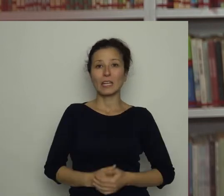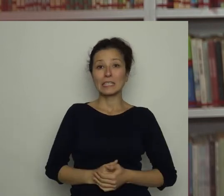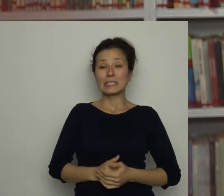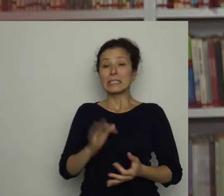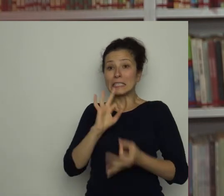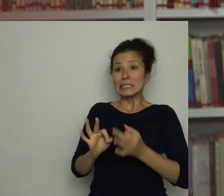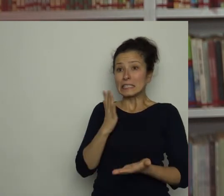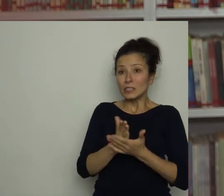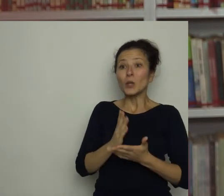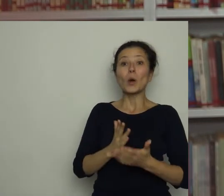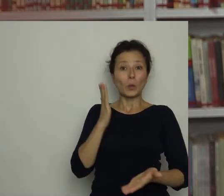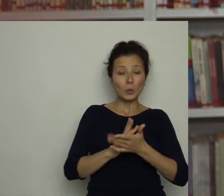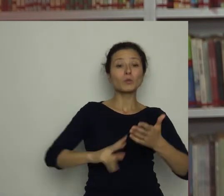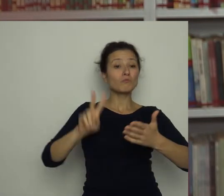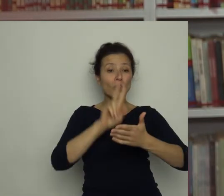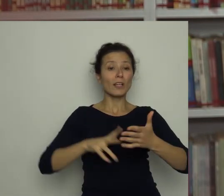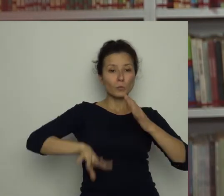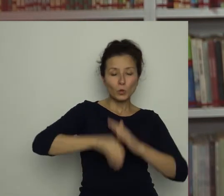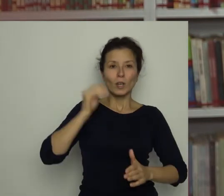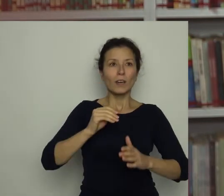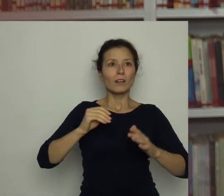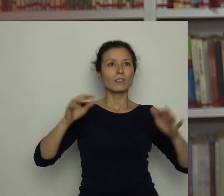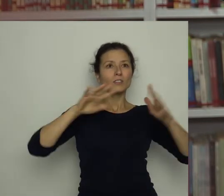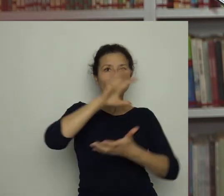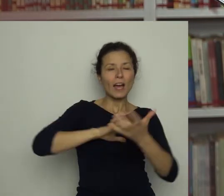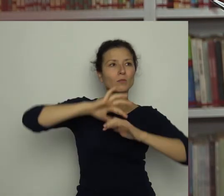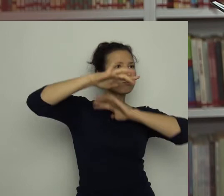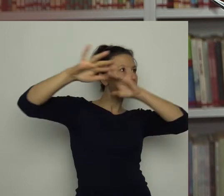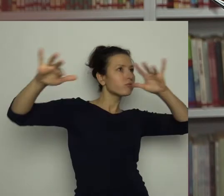wszystko wokół zawirowało i znów znaleźliśmy się w moim pokoju.